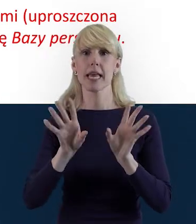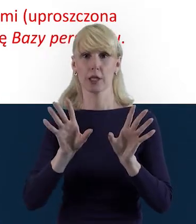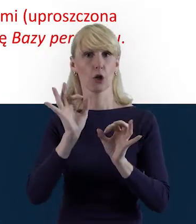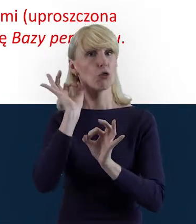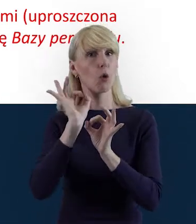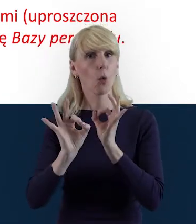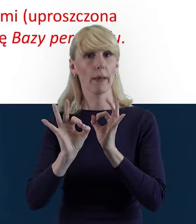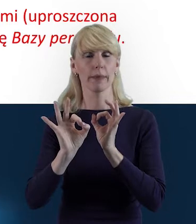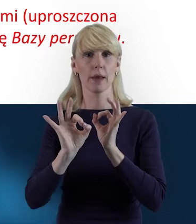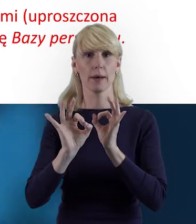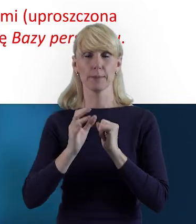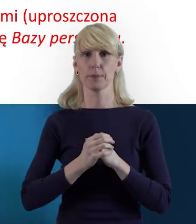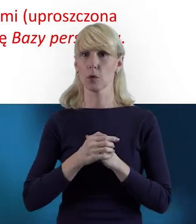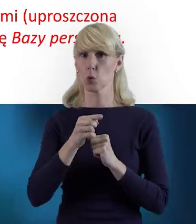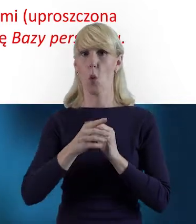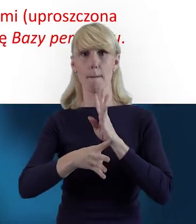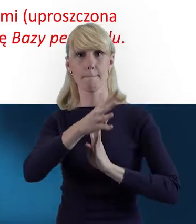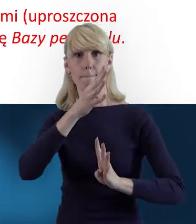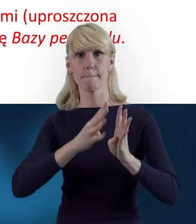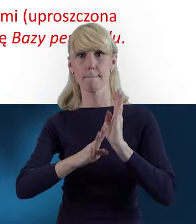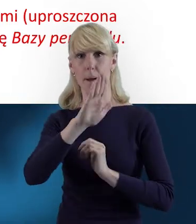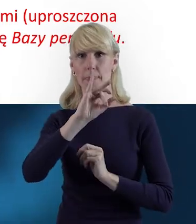że beneficjent nie wprowadza do Bazy Personelu